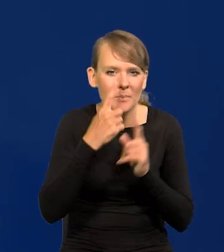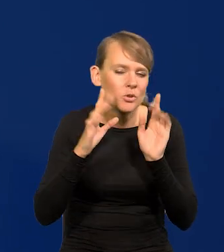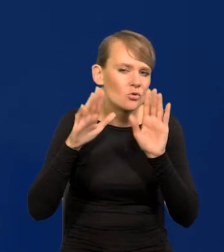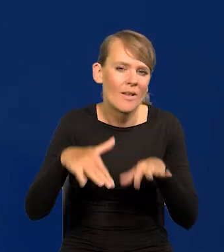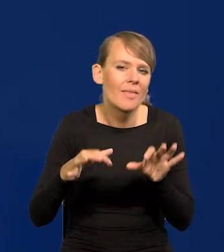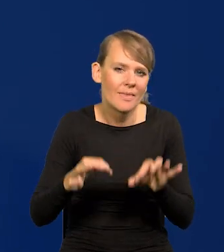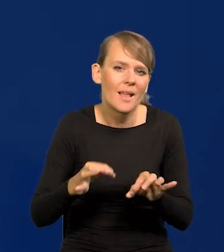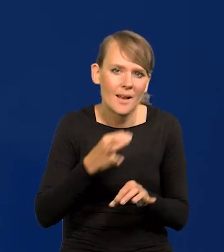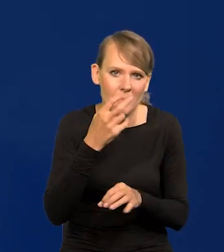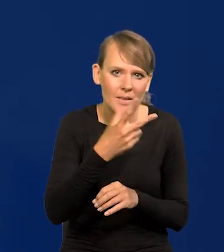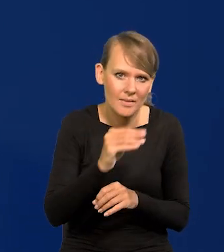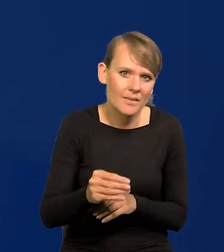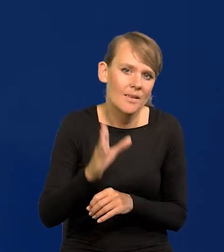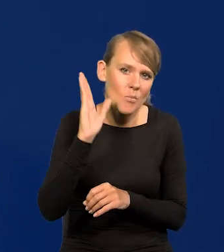Pewnie zrobię to przed całym parlamentem.